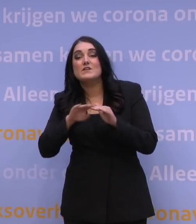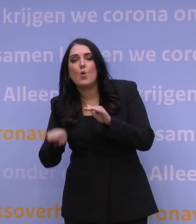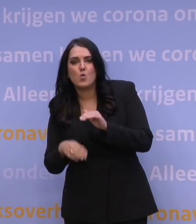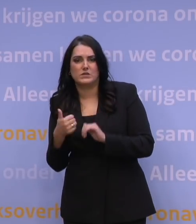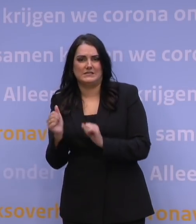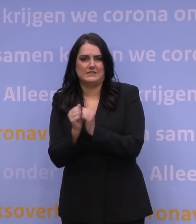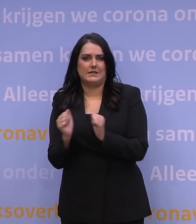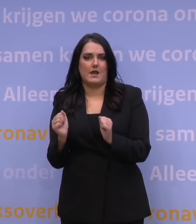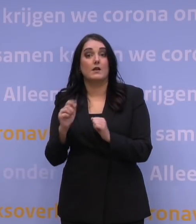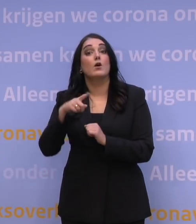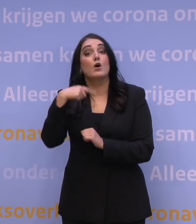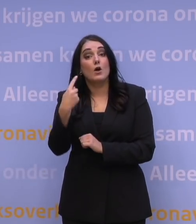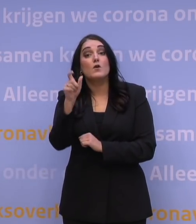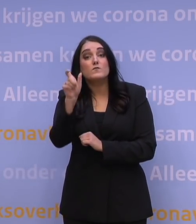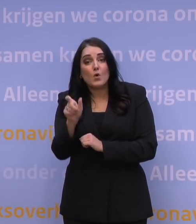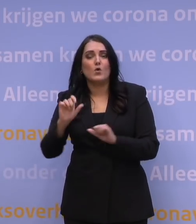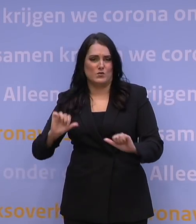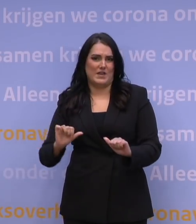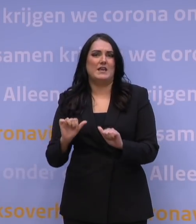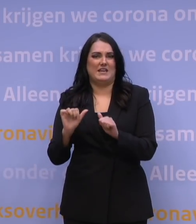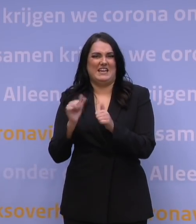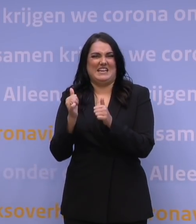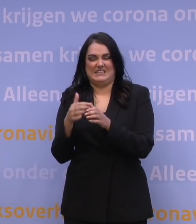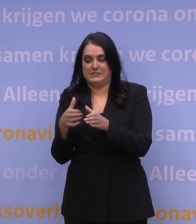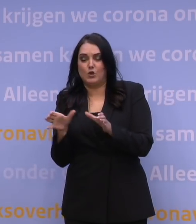Vanaf begin volgende week nodigen we de eerstvolgende geboortejaren weer uit.